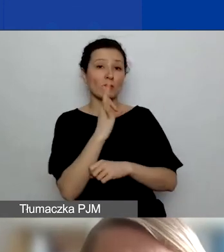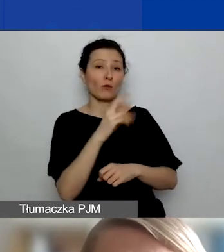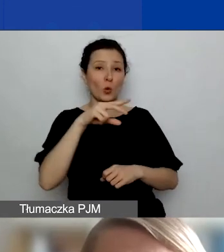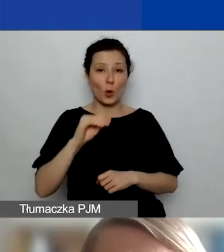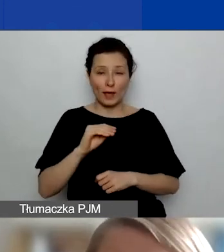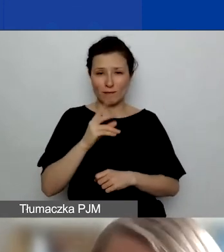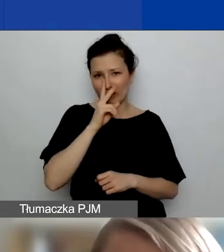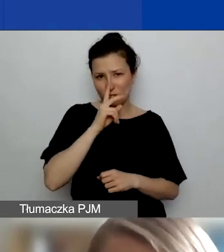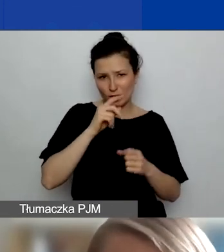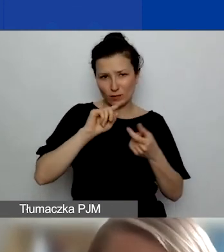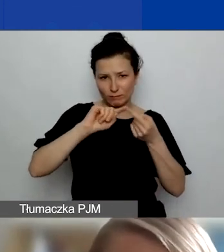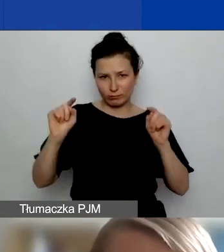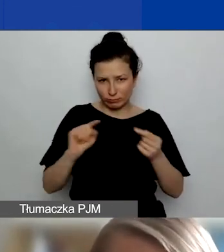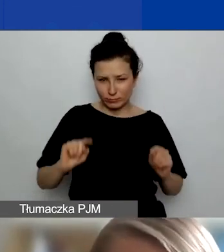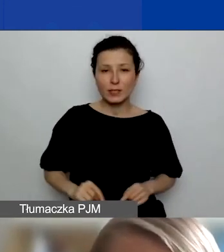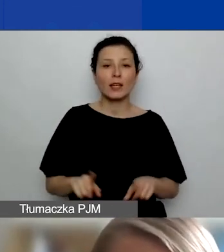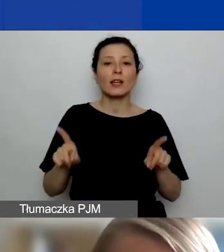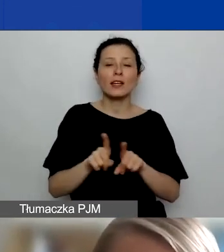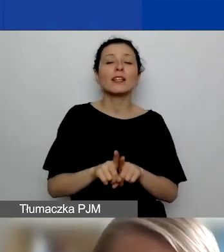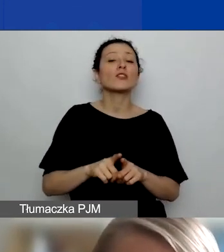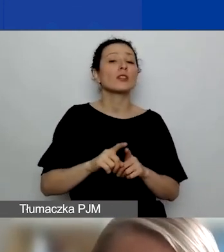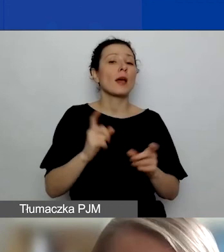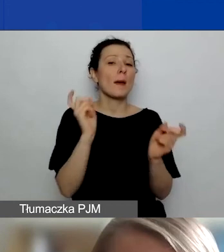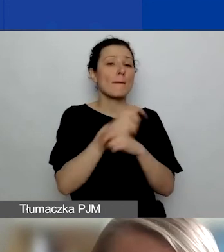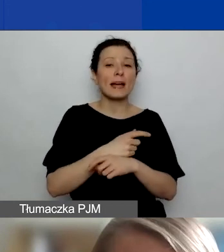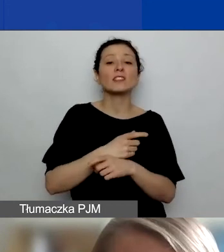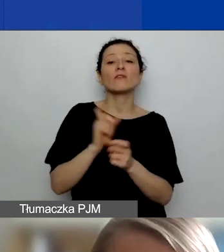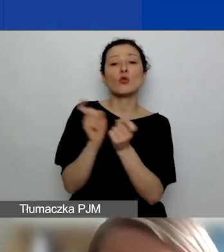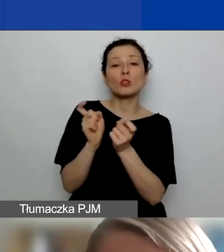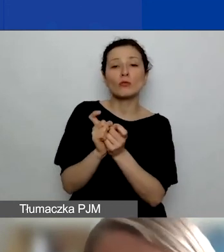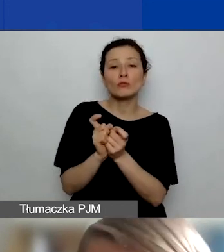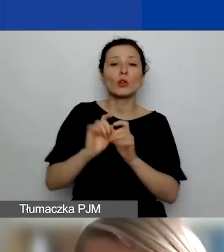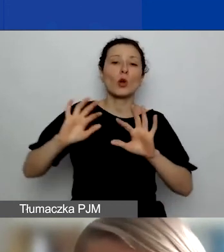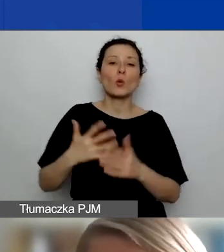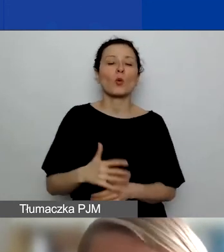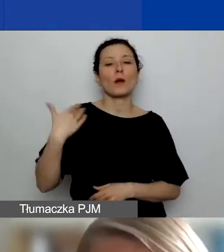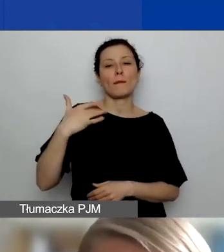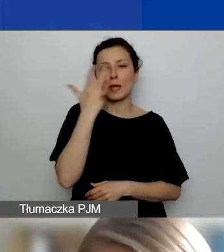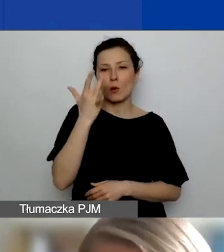Oprócz tego też z państw ościennych, które w przypadku Polski to są: Białoruś, Federacja Rosyjska lub Ukraina.